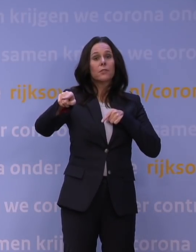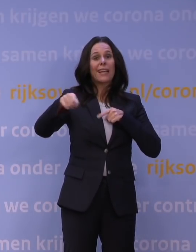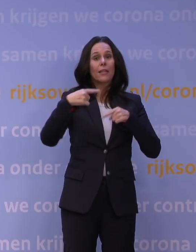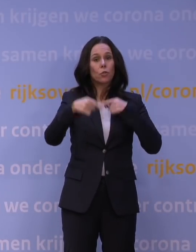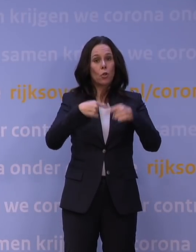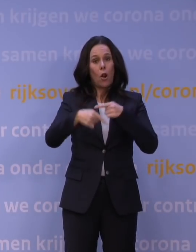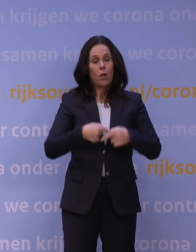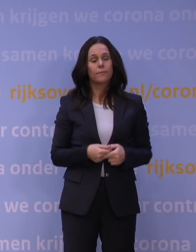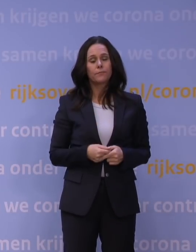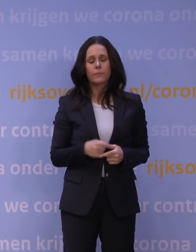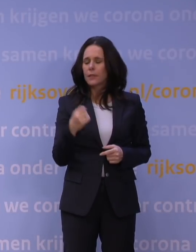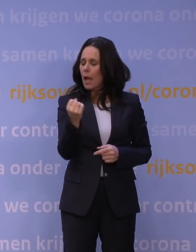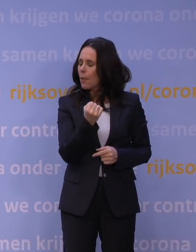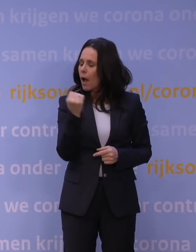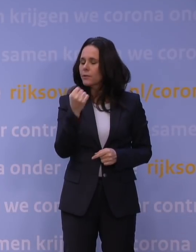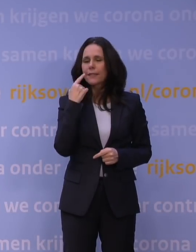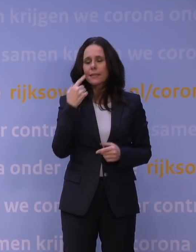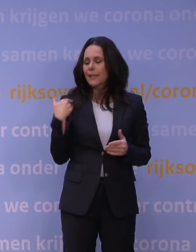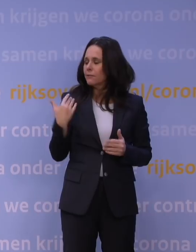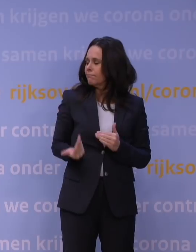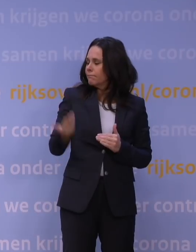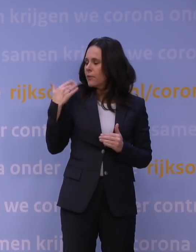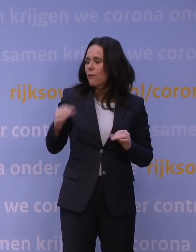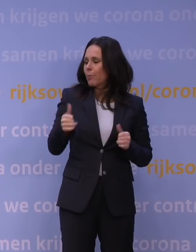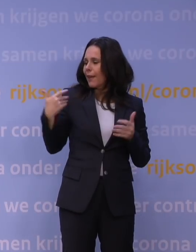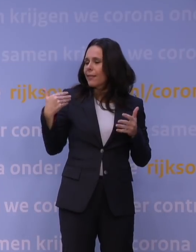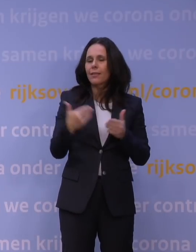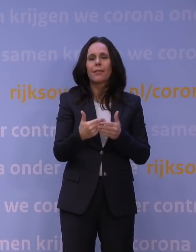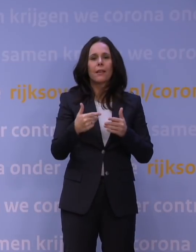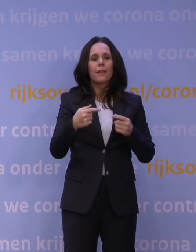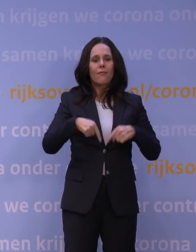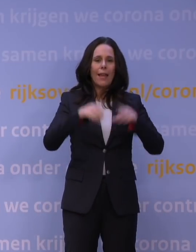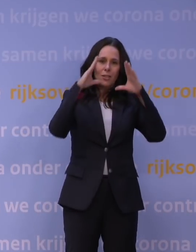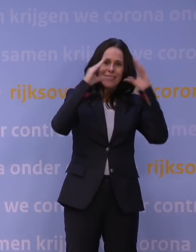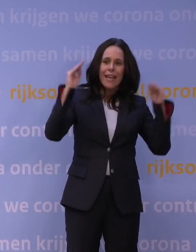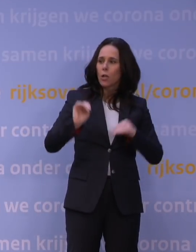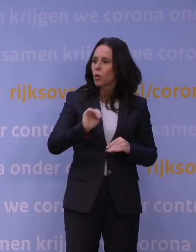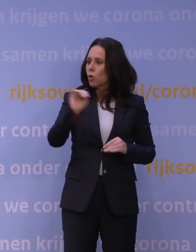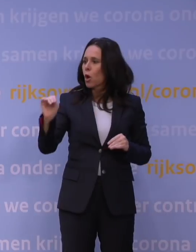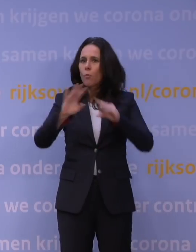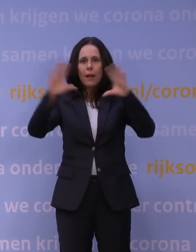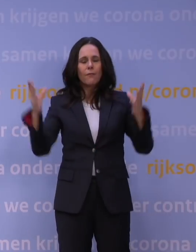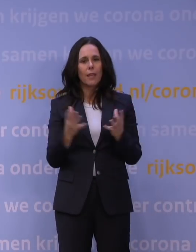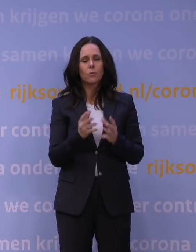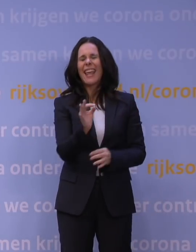Ik heb steeds gezegd vanaf het begin: We zitten als wereld, als Europa, als Nederland in een ongelooflijk ernstige gezondheidszorgcrisis.